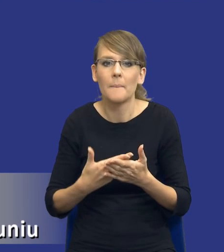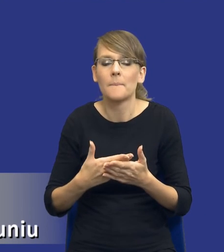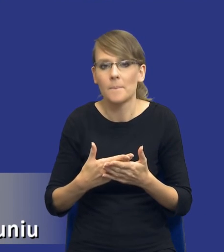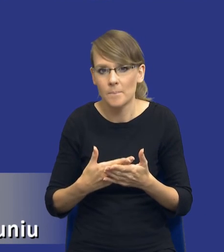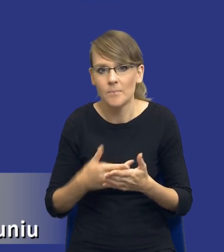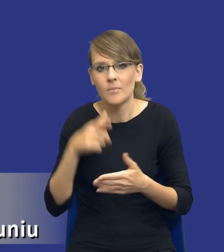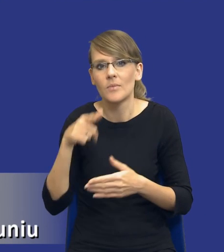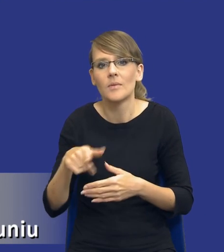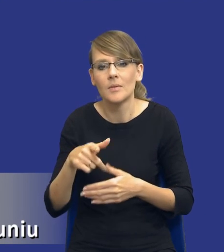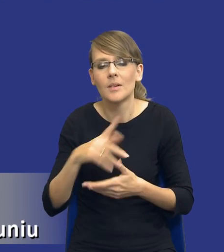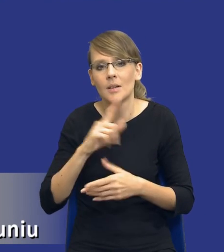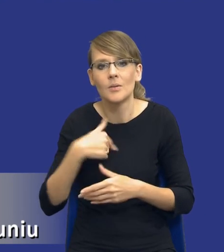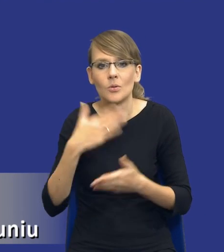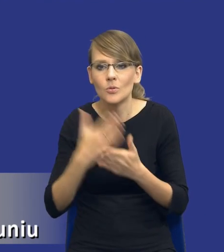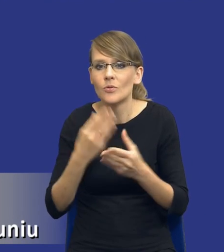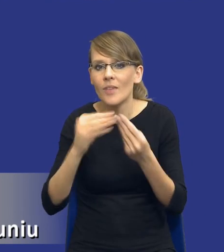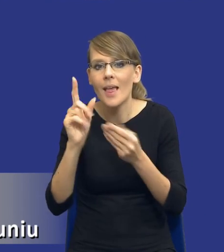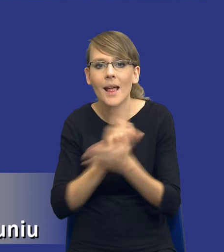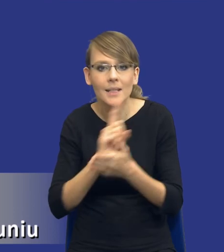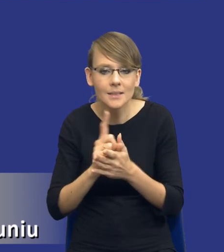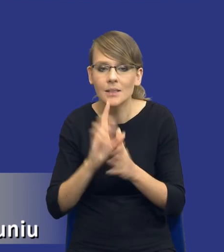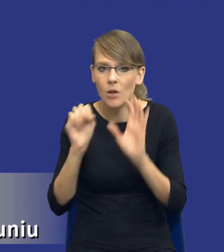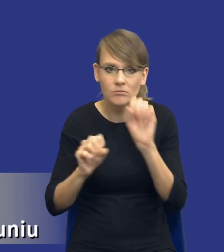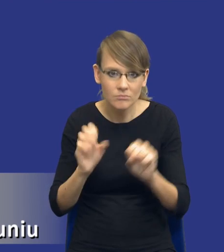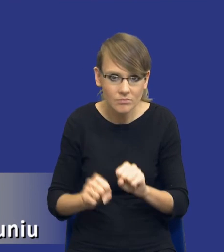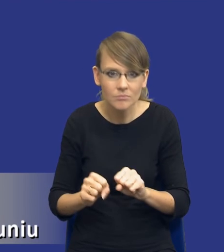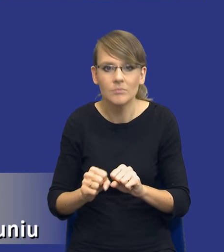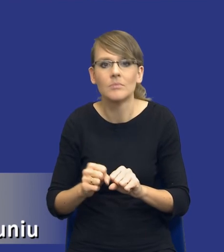zidentyfikowaliśmy większość ryzyk. Byliśmy w stanie im zapobiec, chociażby